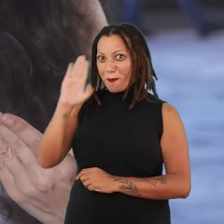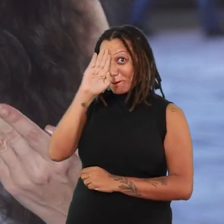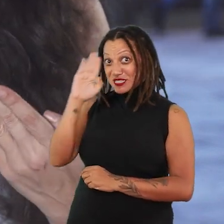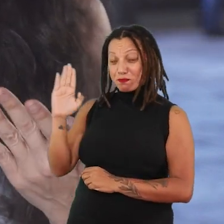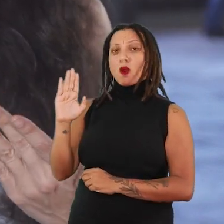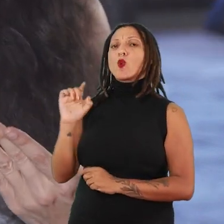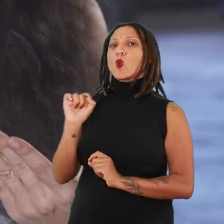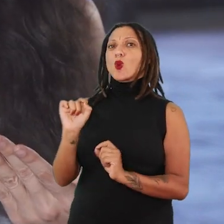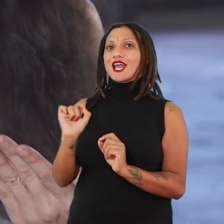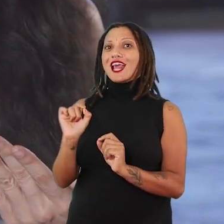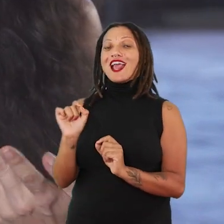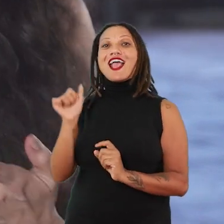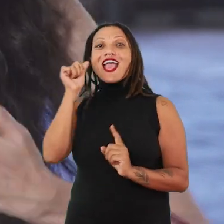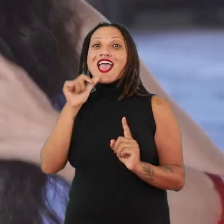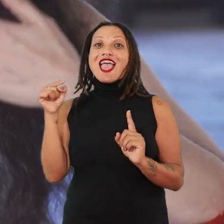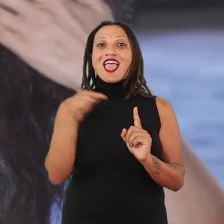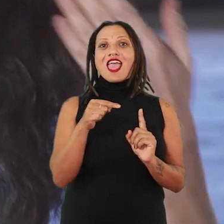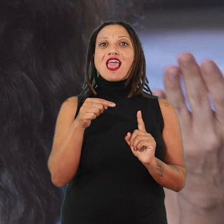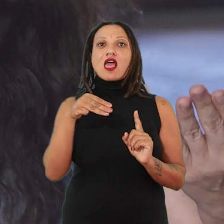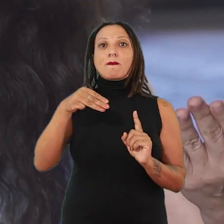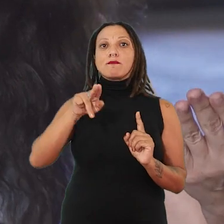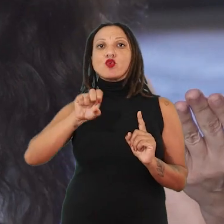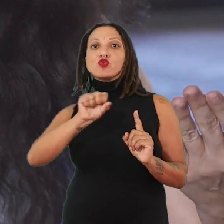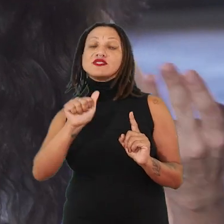que é a de ela ser uma musa ou dela ser percebida como objeto.